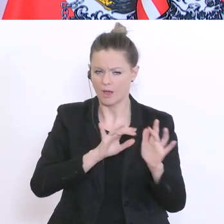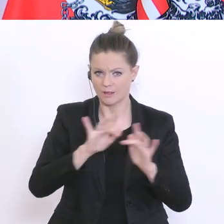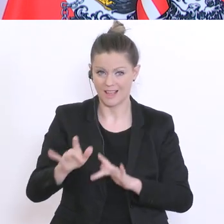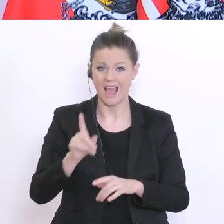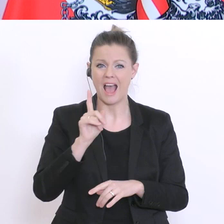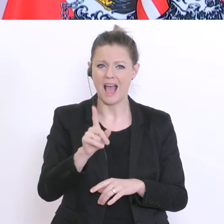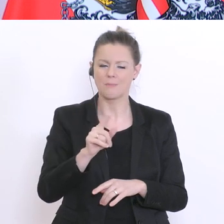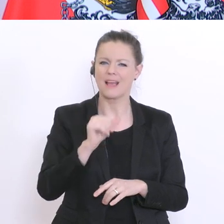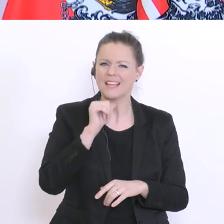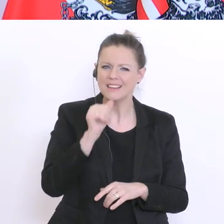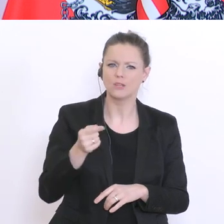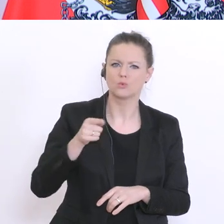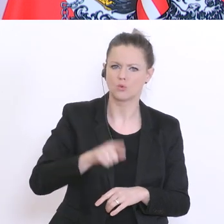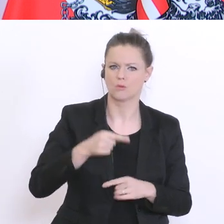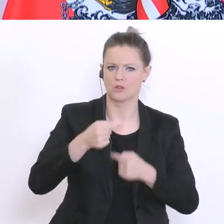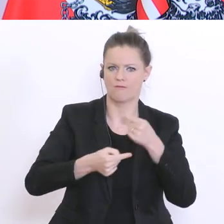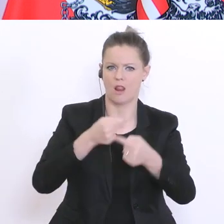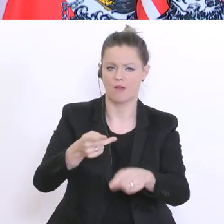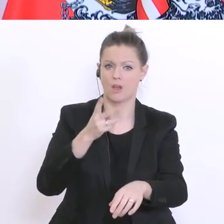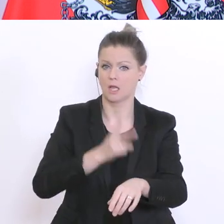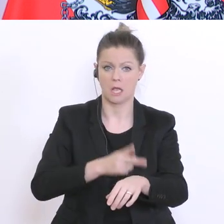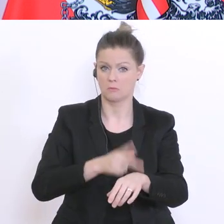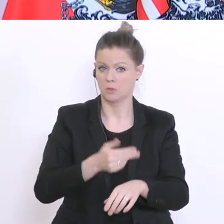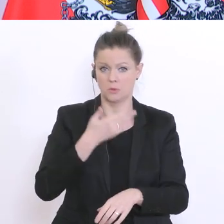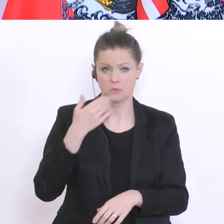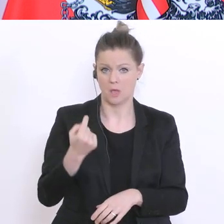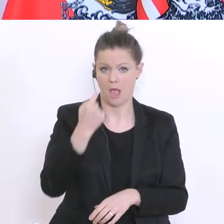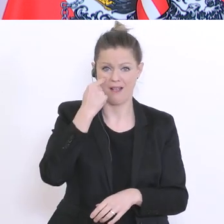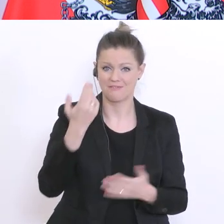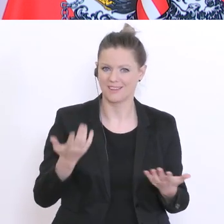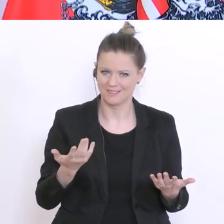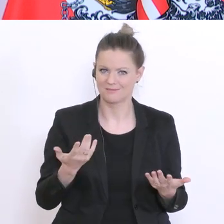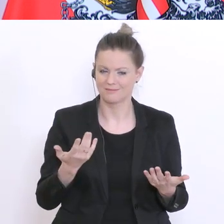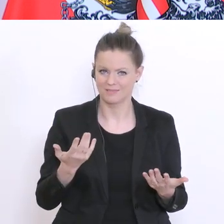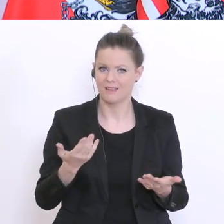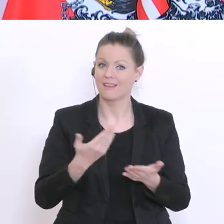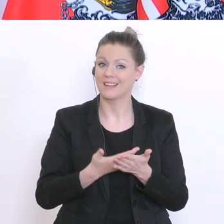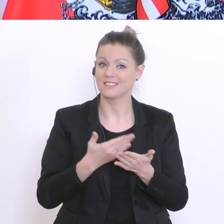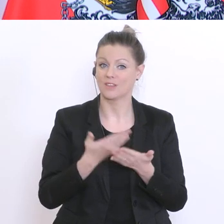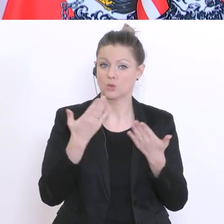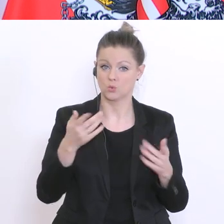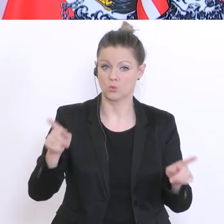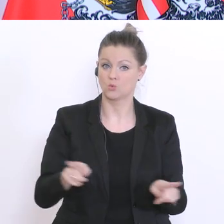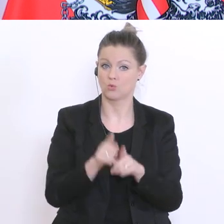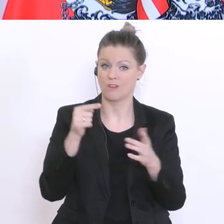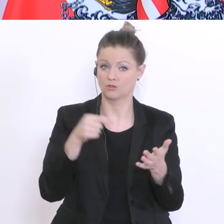Verlauf von Krankheiten fällt daher gar nicht auf. Und bei dieser Zufallsstichprobe erwarte ich mir